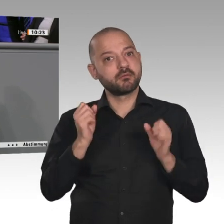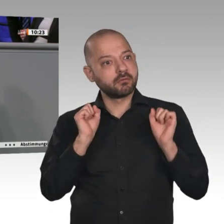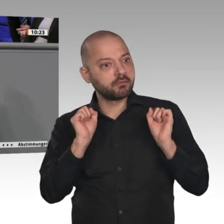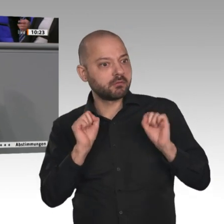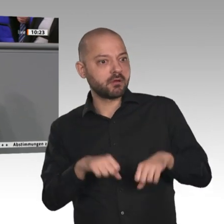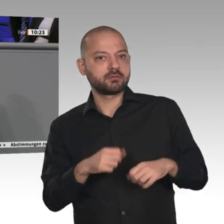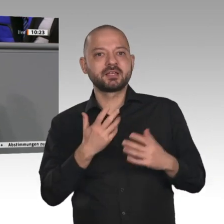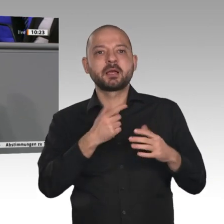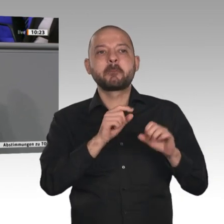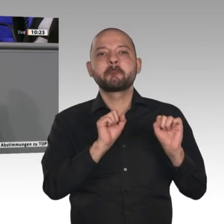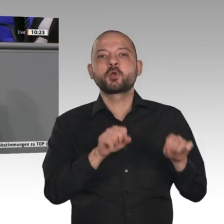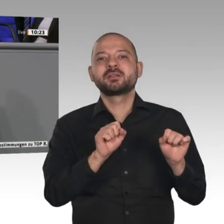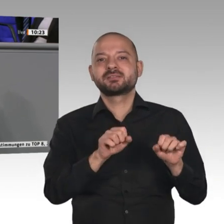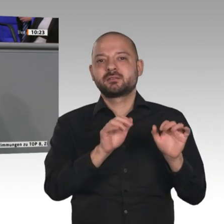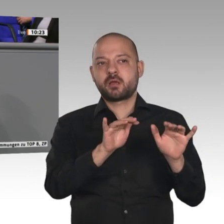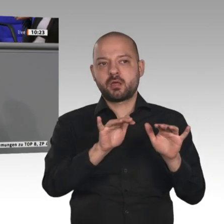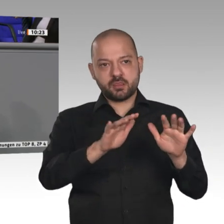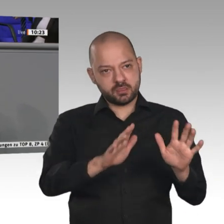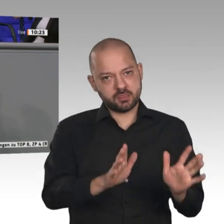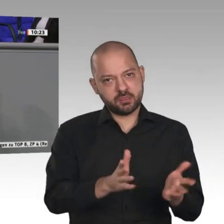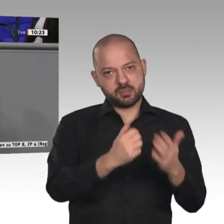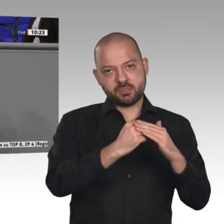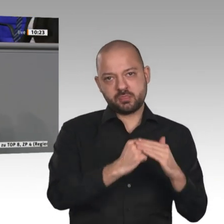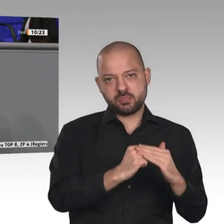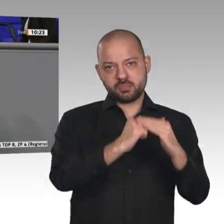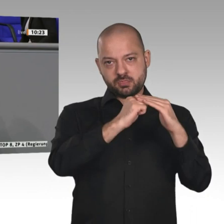die Wirtschaft voranbringen können. Ländliche Räume stärkt man dadurch, dass man